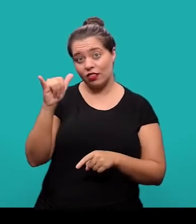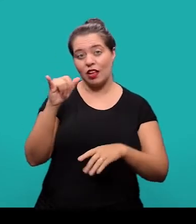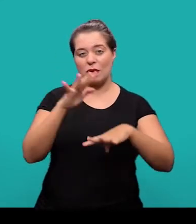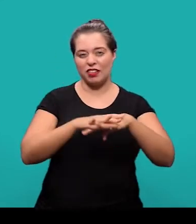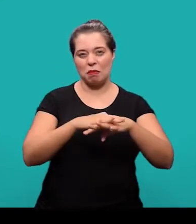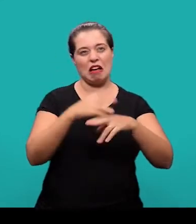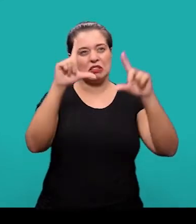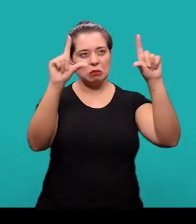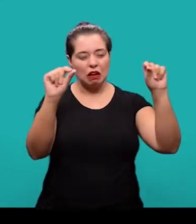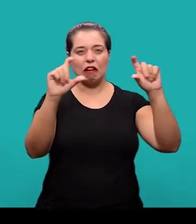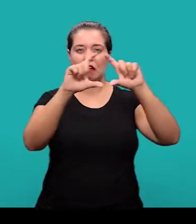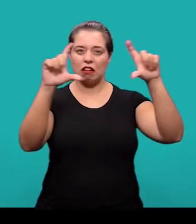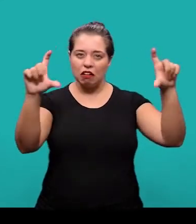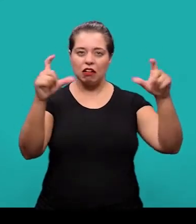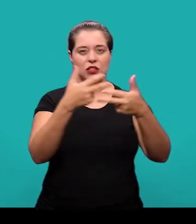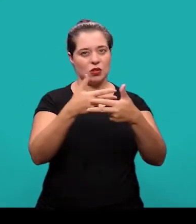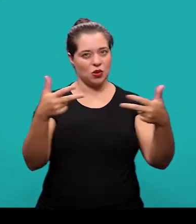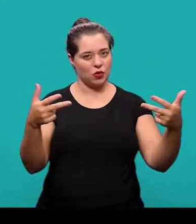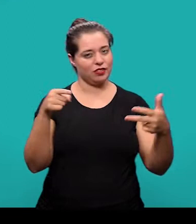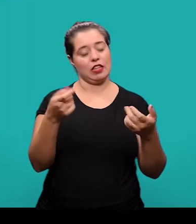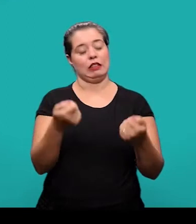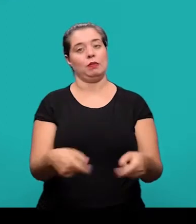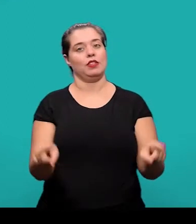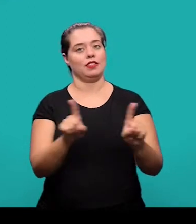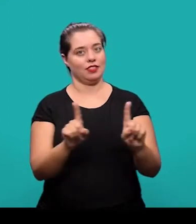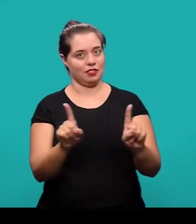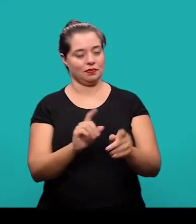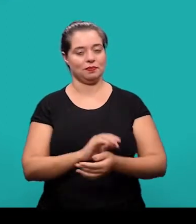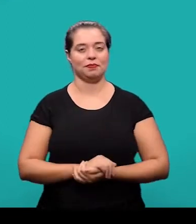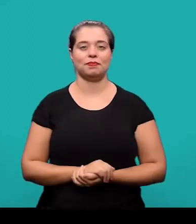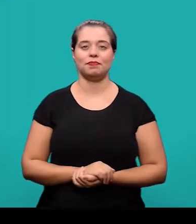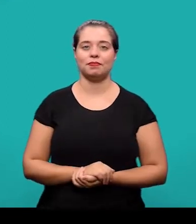E também evitar fórmulas, equações, diagramas que não sejam absolutamente necessários.